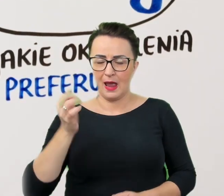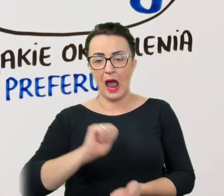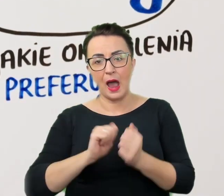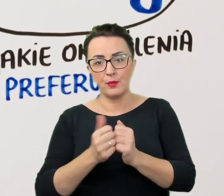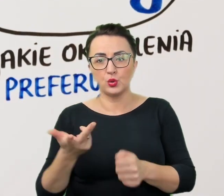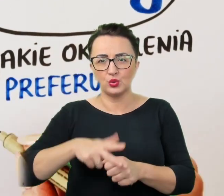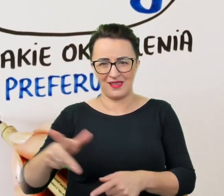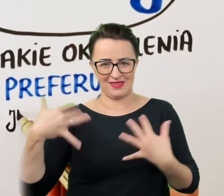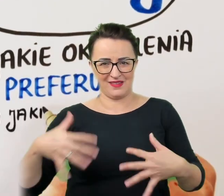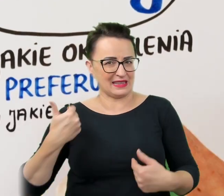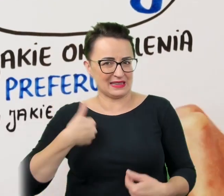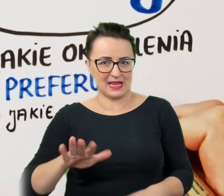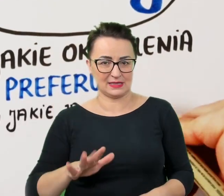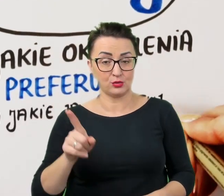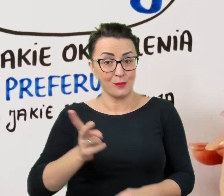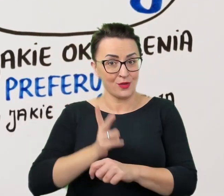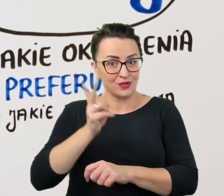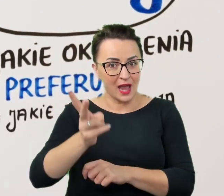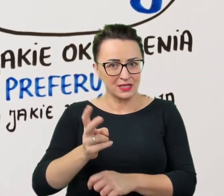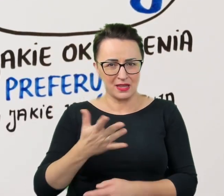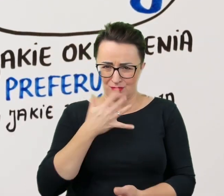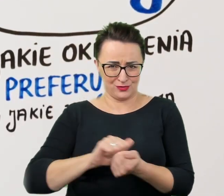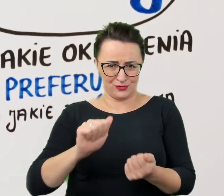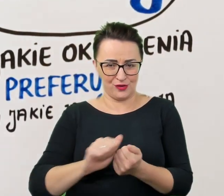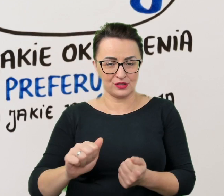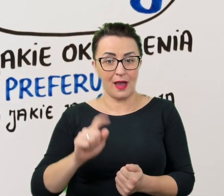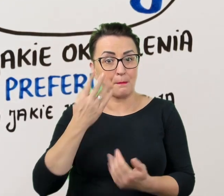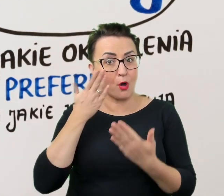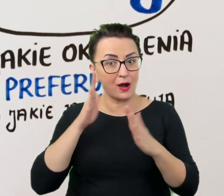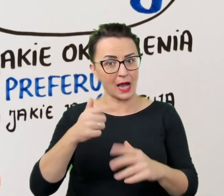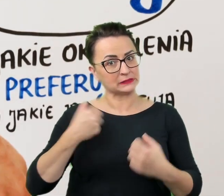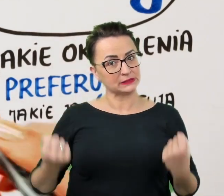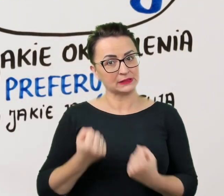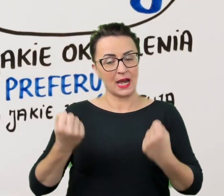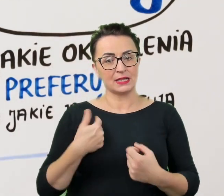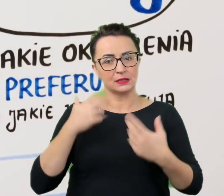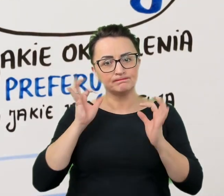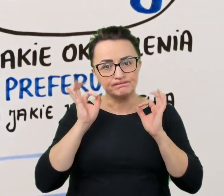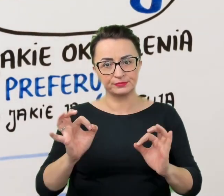Takie podejście nie zaszkodzi, a pokaże nasze starania o sprawną i i nie krzywdzącą komunikację.